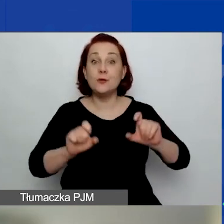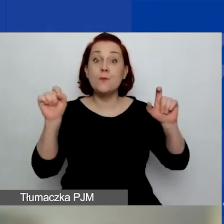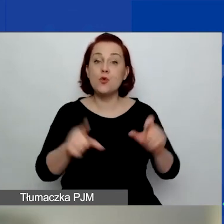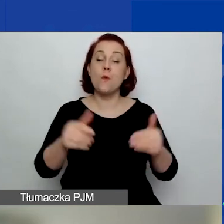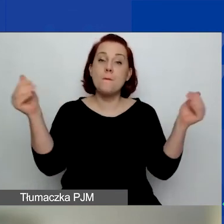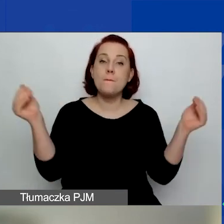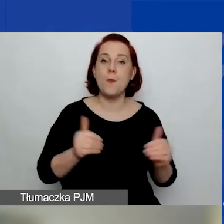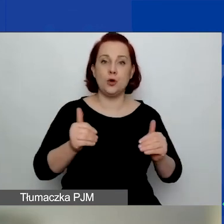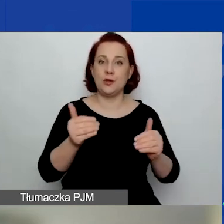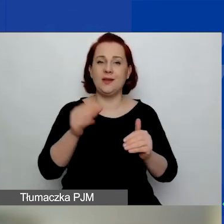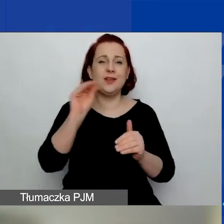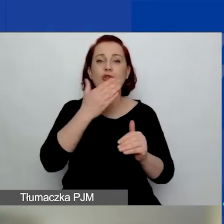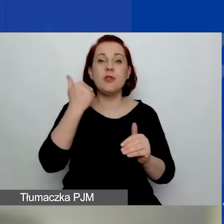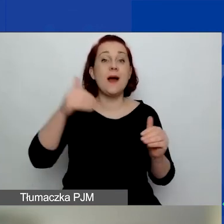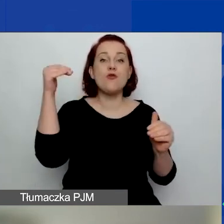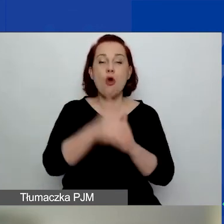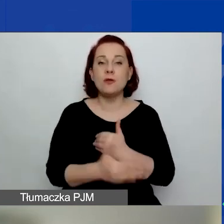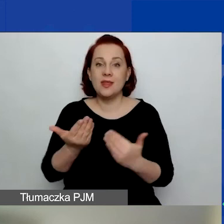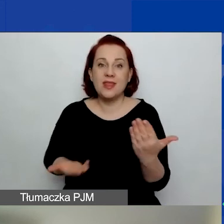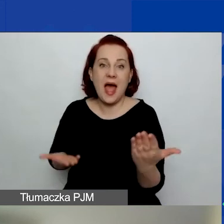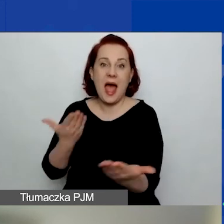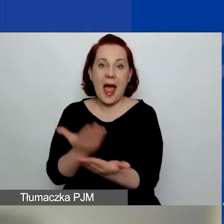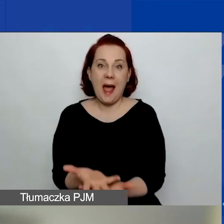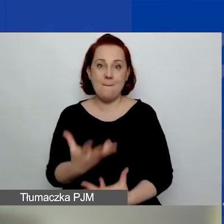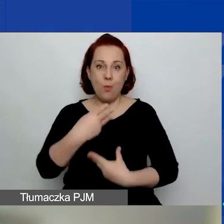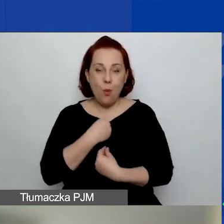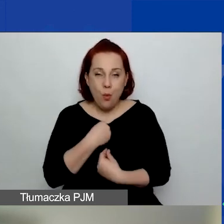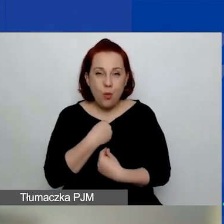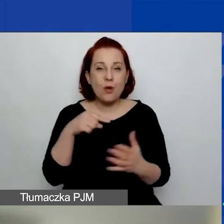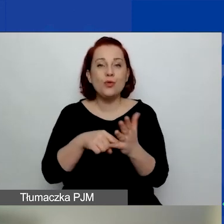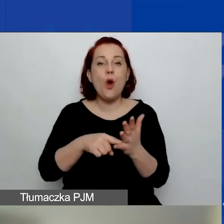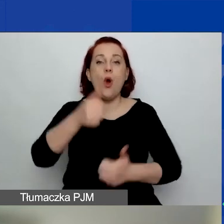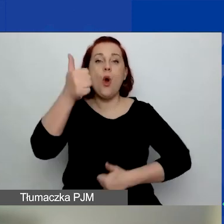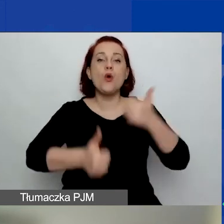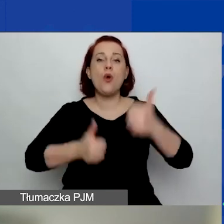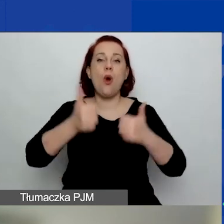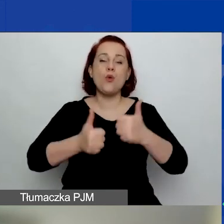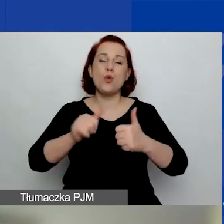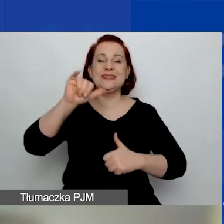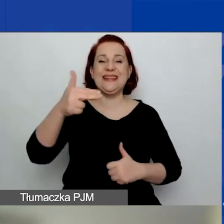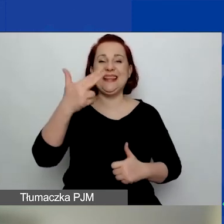nie zakończyliśmy naboru w konkursie interwencyjnym. Nabór jest zakończony,